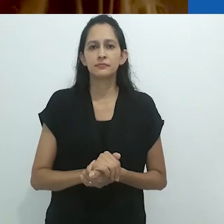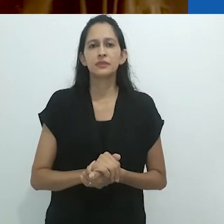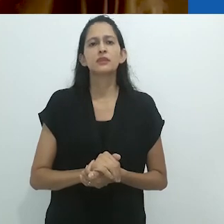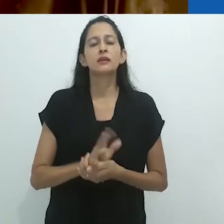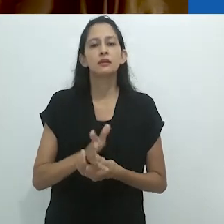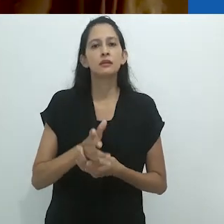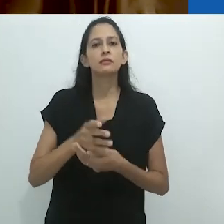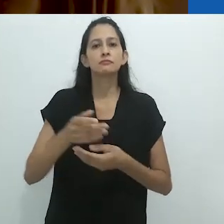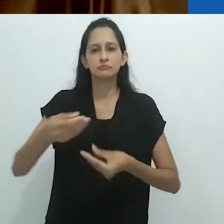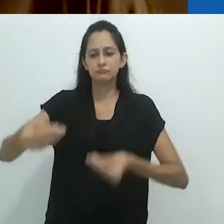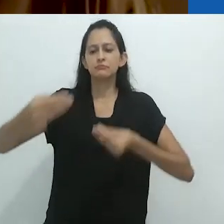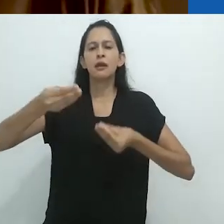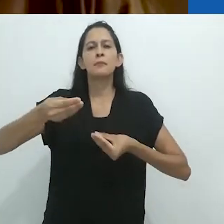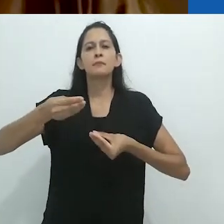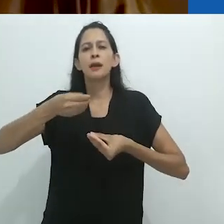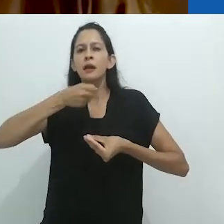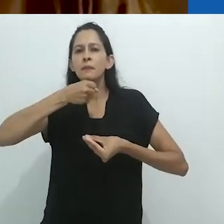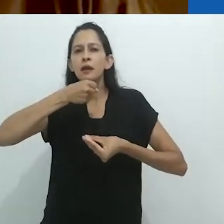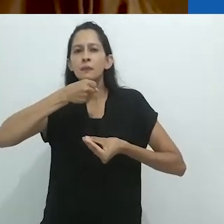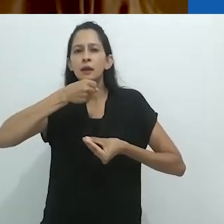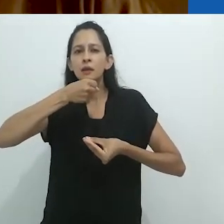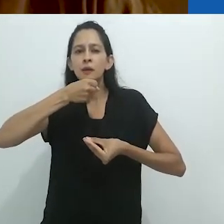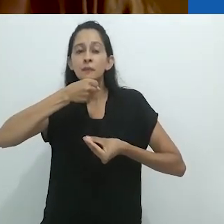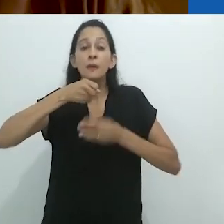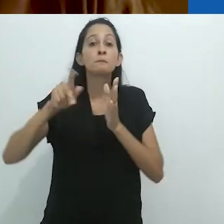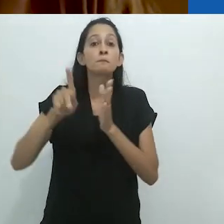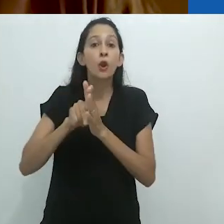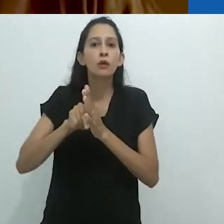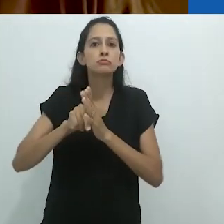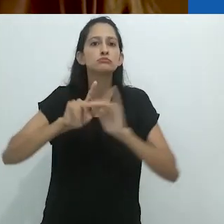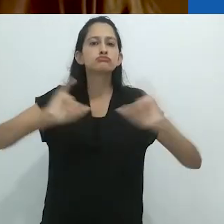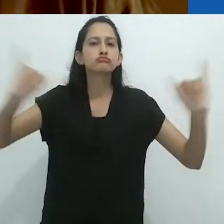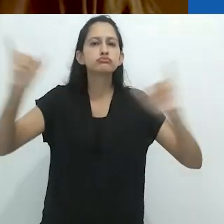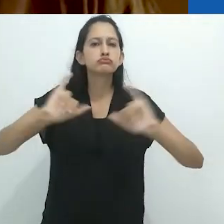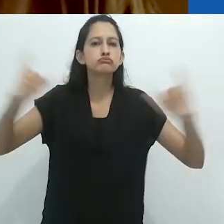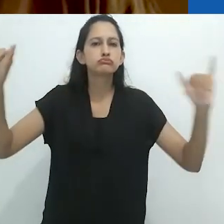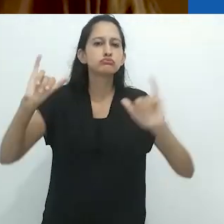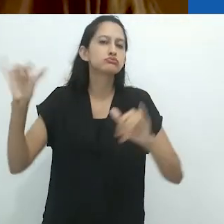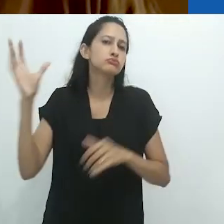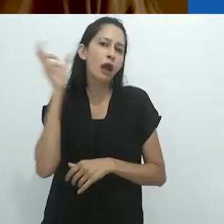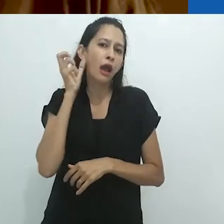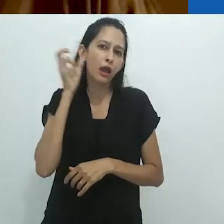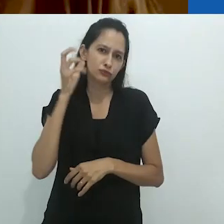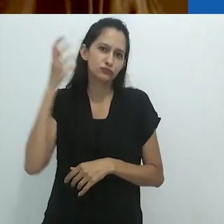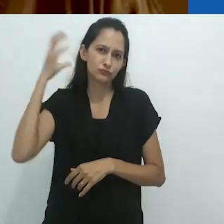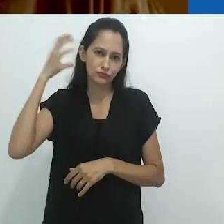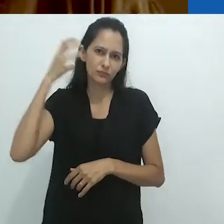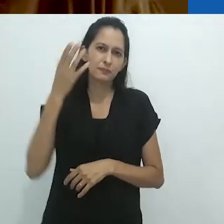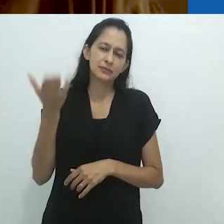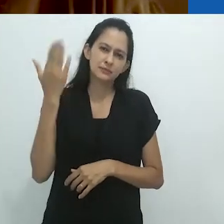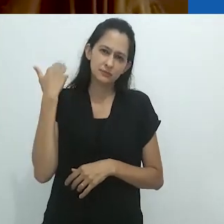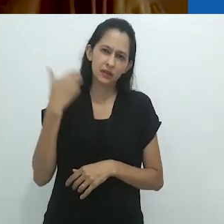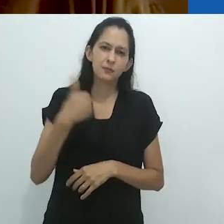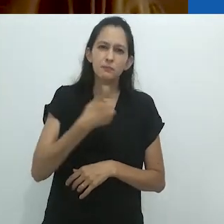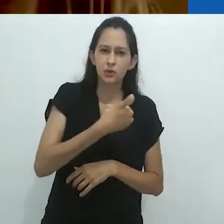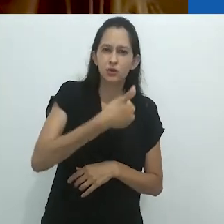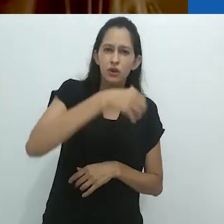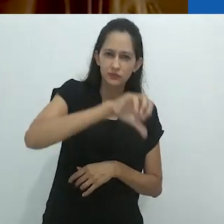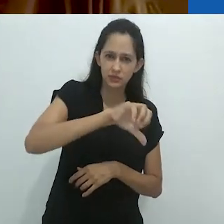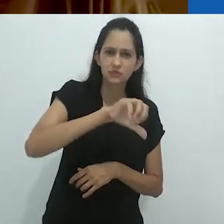que ele lia no rádio de 1928 a 1930/31,